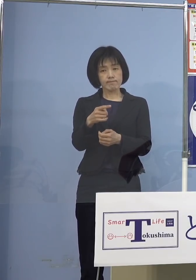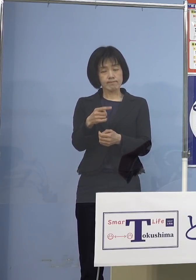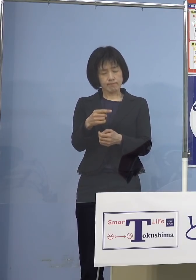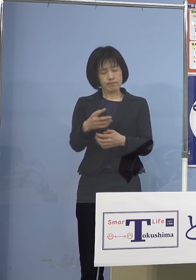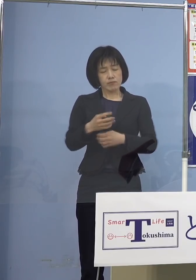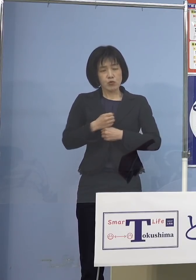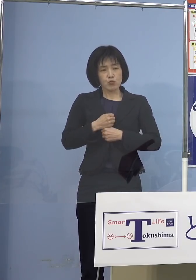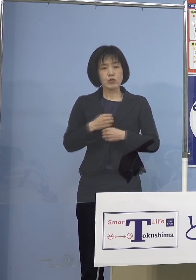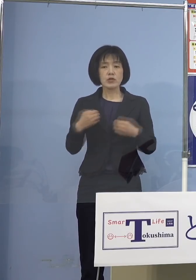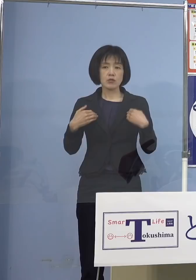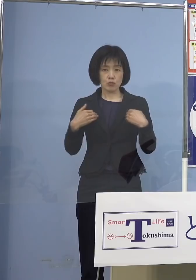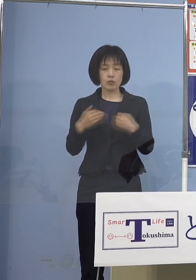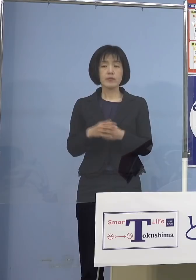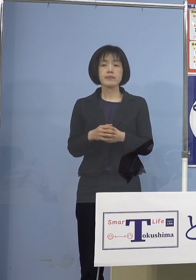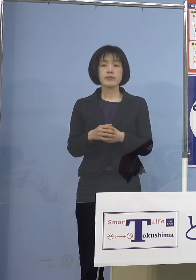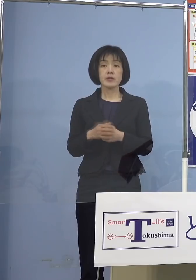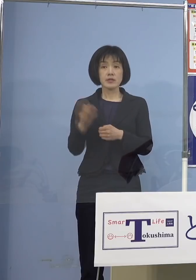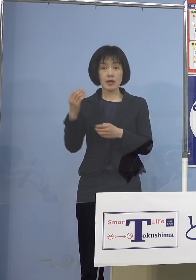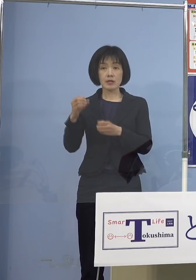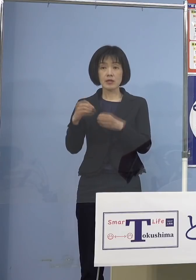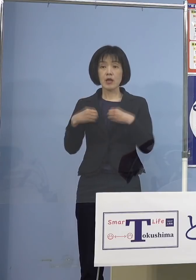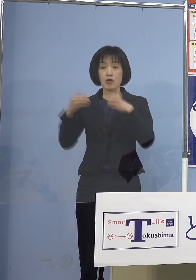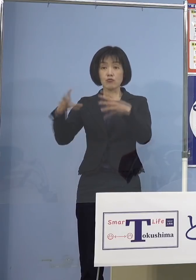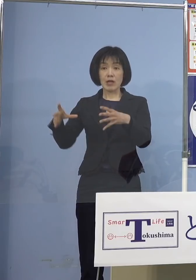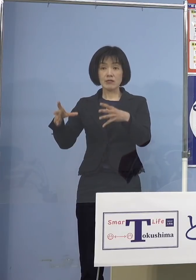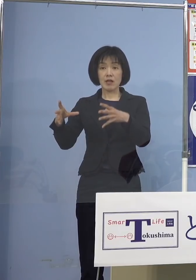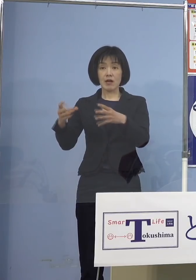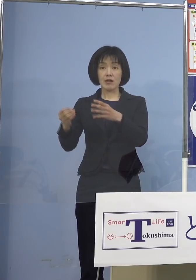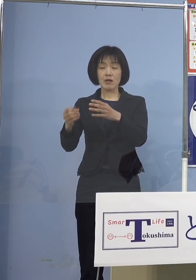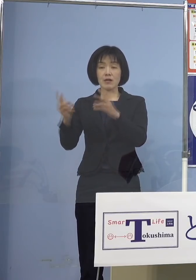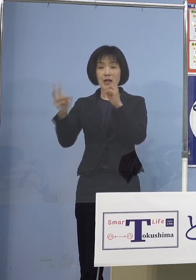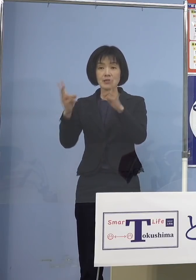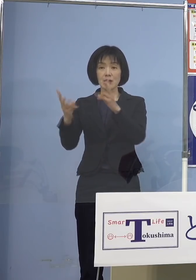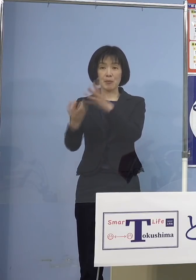先ほど会社の事例ということで 申し上げたように若い皆さん方で